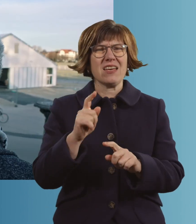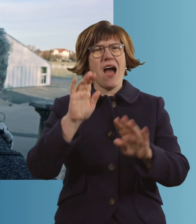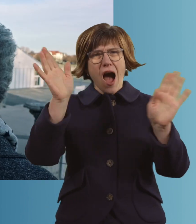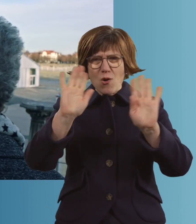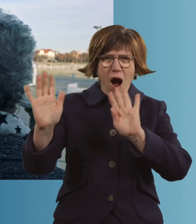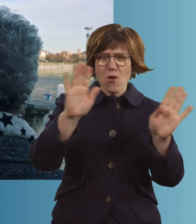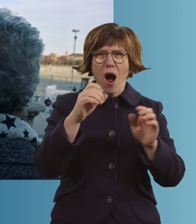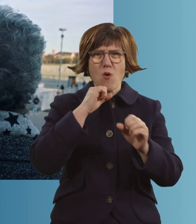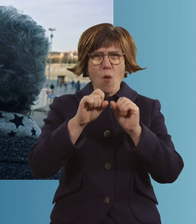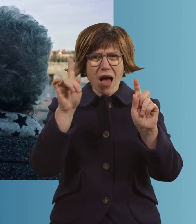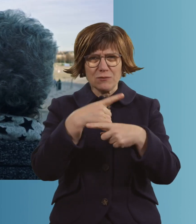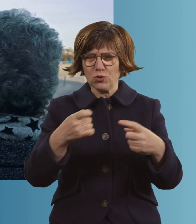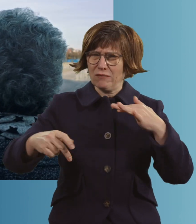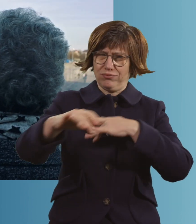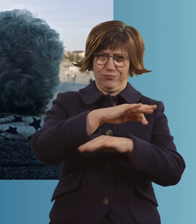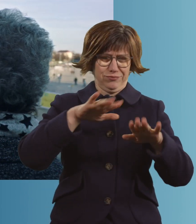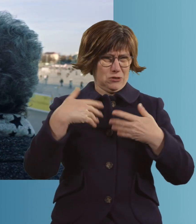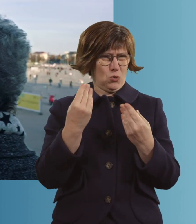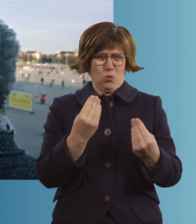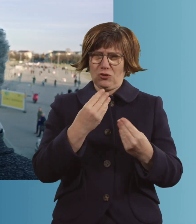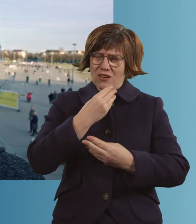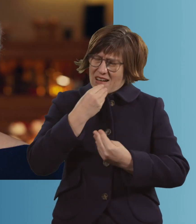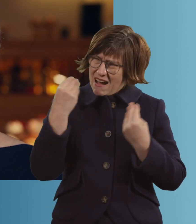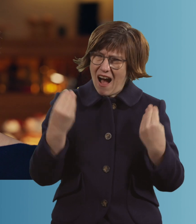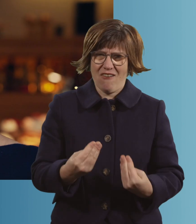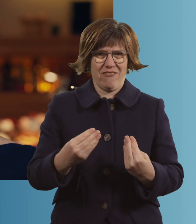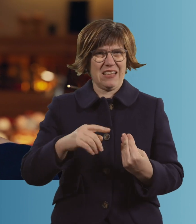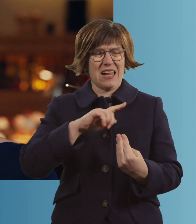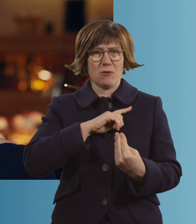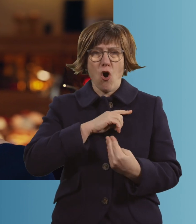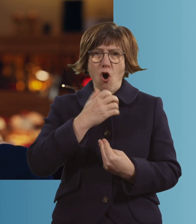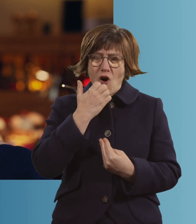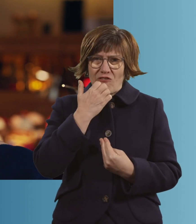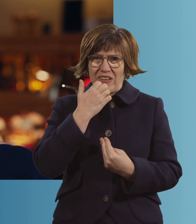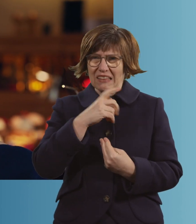Jetzt steht da so ein Zelt da, wo Kranke reingehen, die hoffen, dass sie nichts haben.